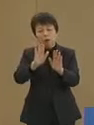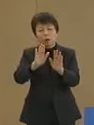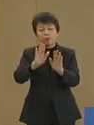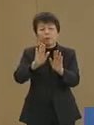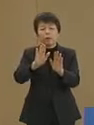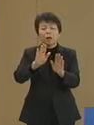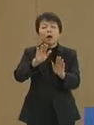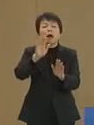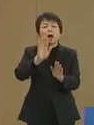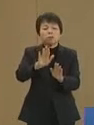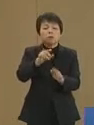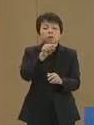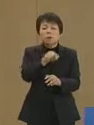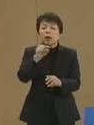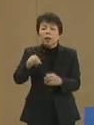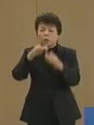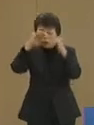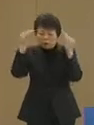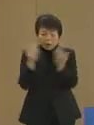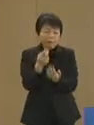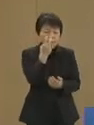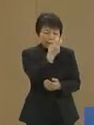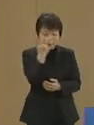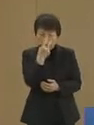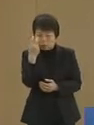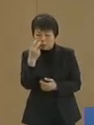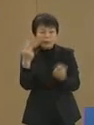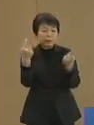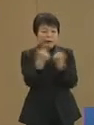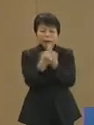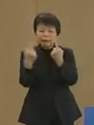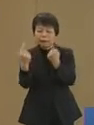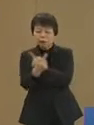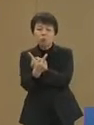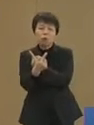それらをすべて検証し 変えていくことが